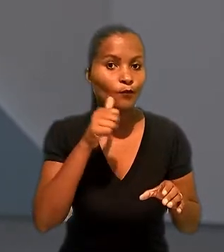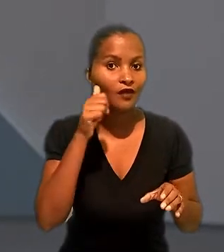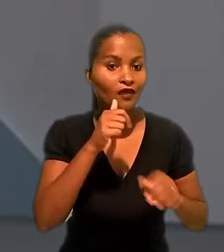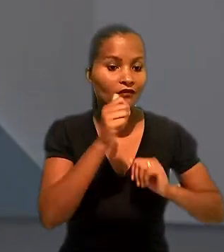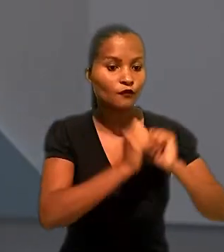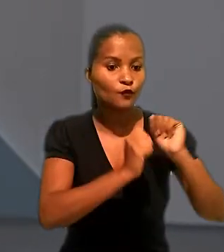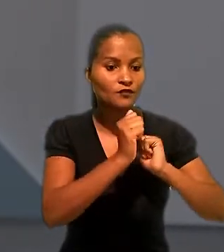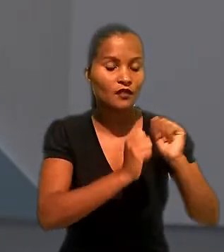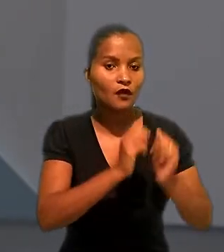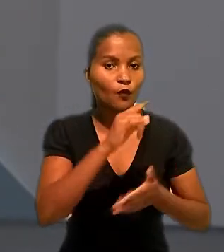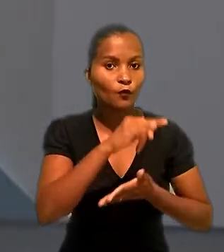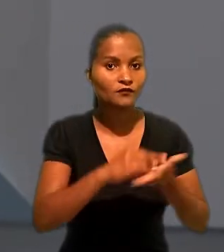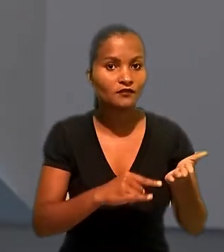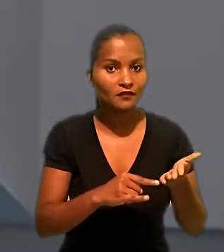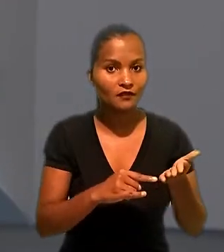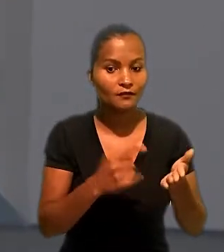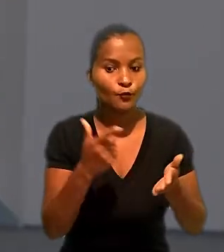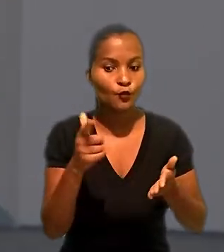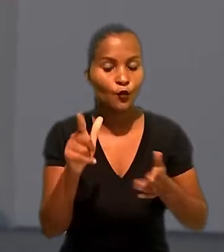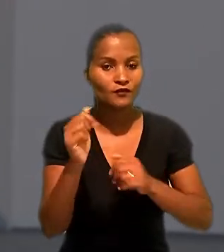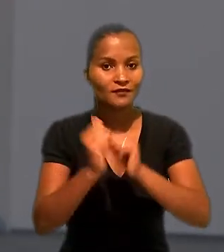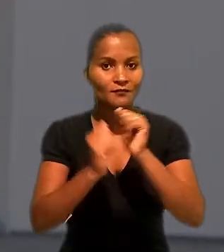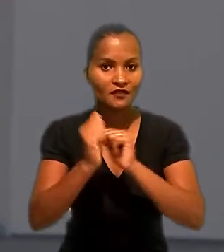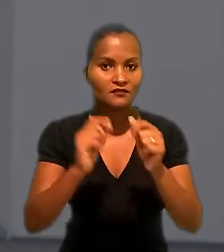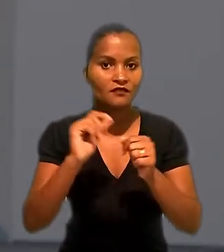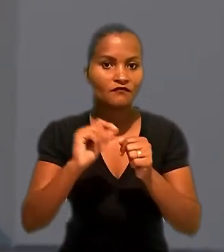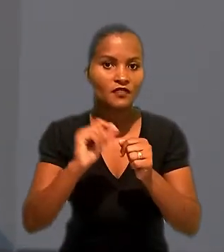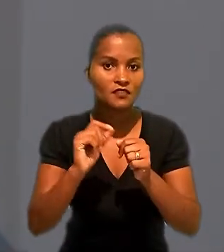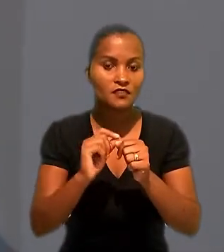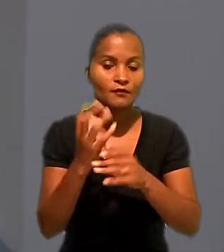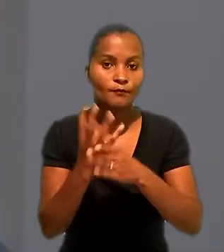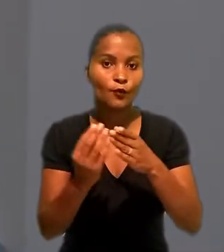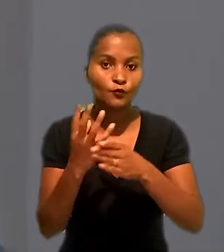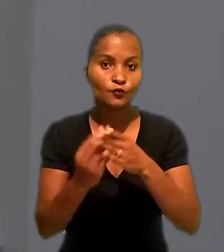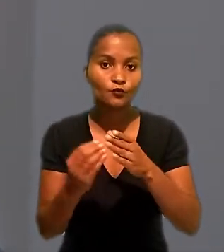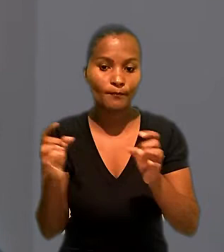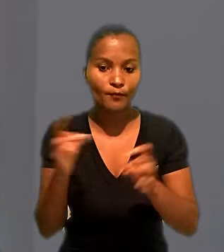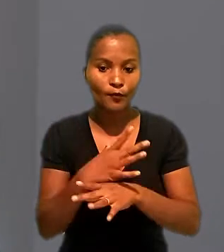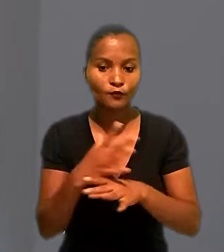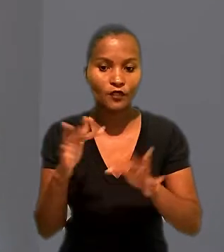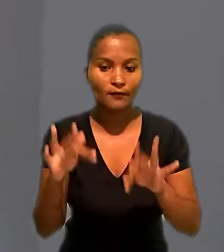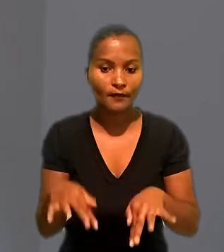contratada pela empresa que fornecia produtos prontos e acabados. A turma concluiu